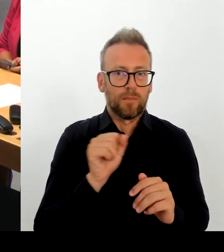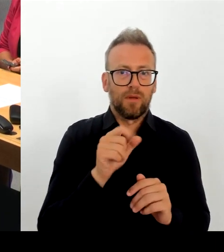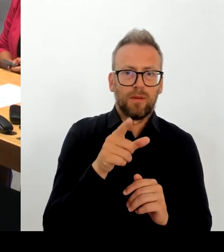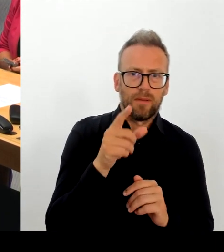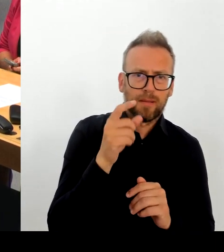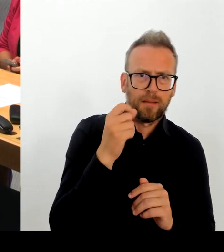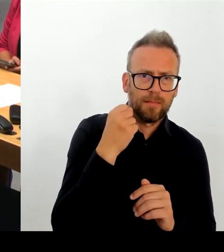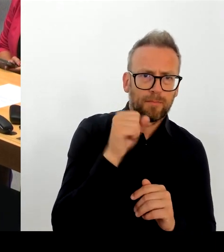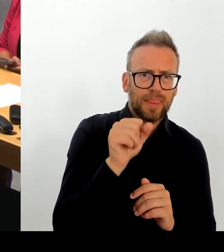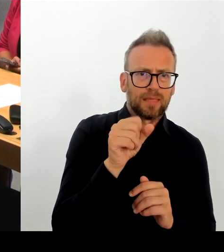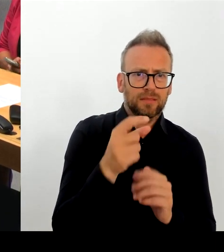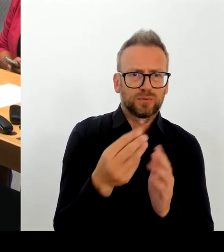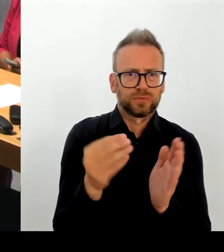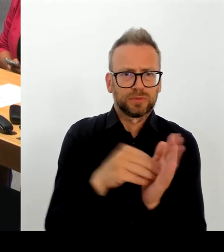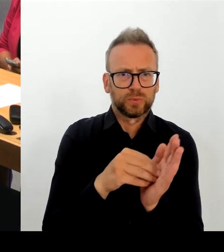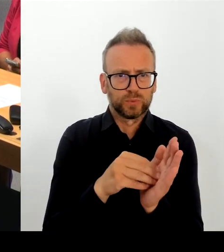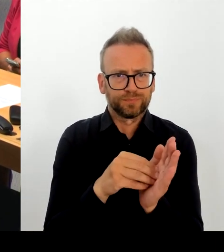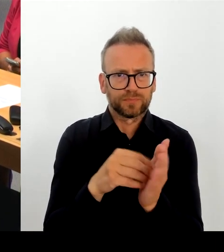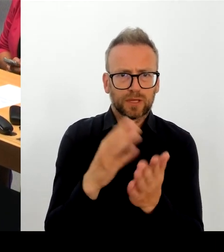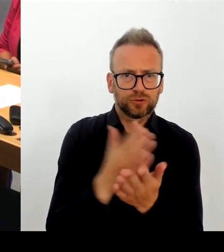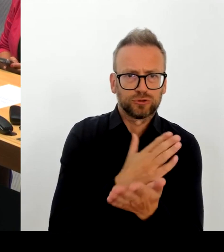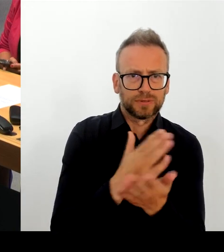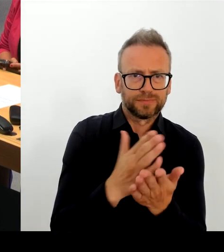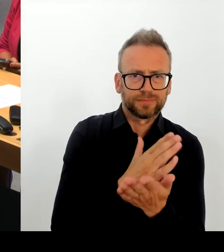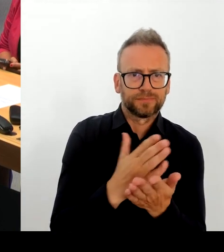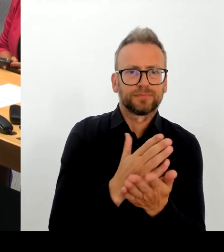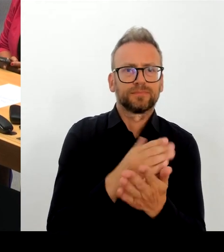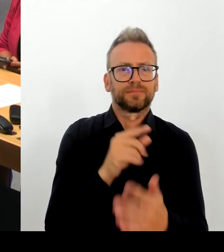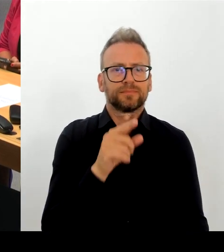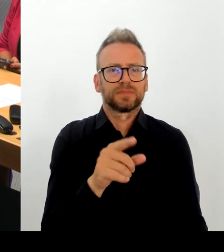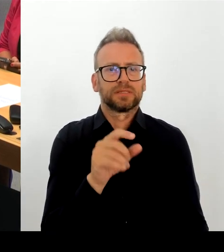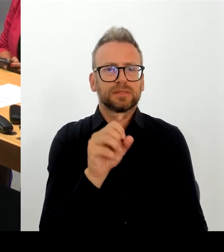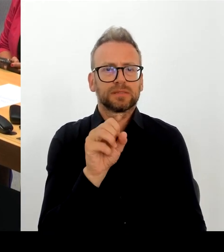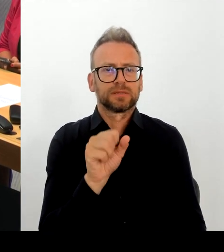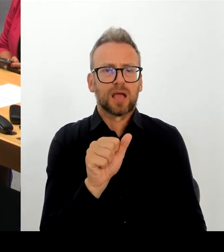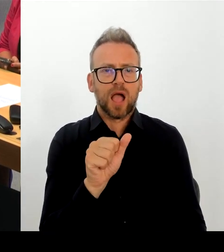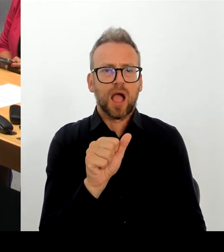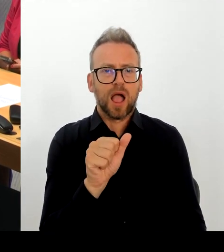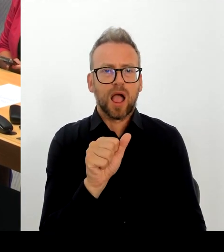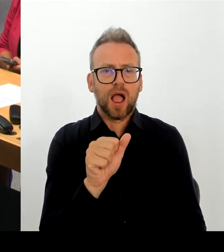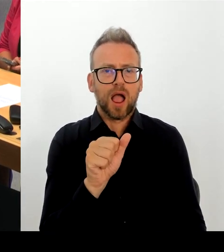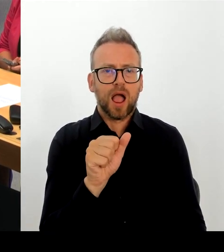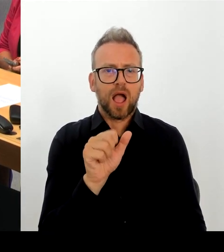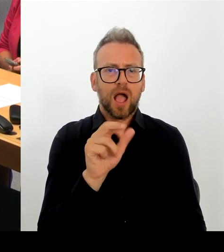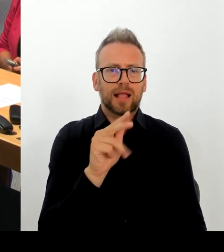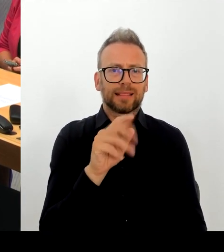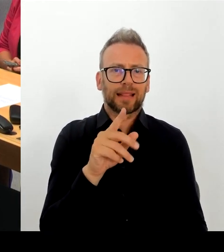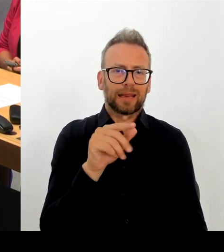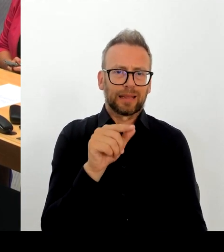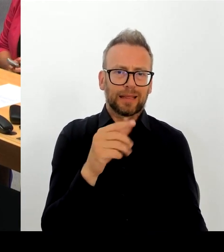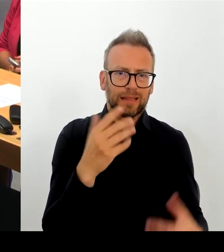die Berlinale zu erhalten und ich finde, wir haben im letzten Jahr einen richtig guten Neustart der Berlinale gehabt und